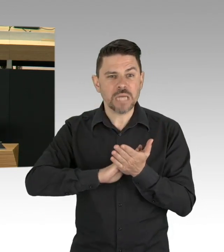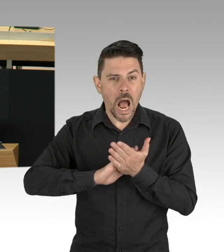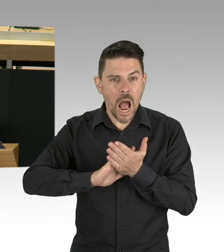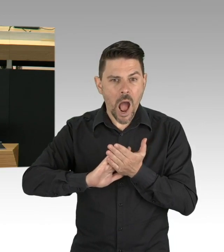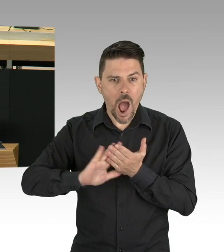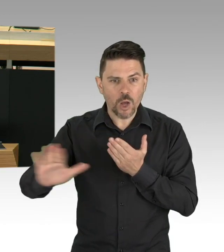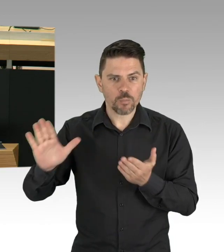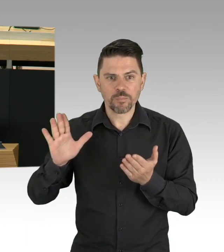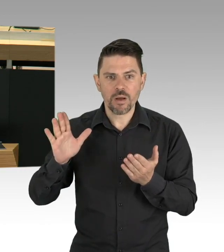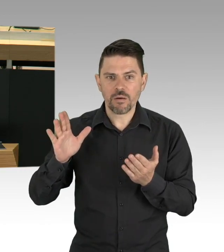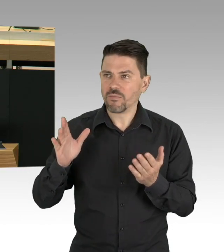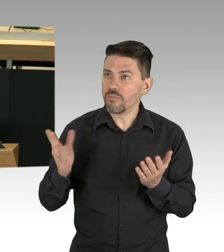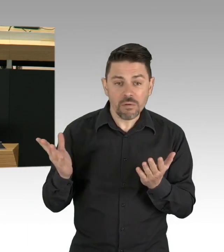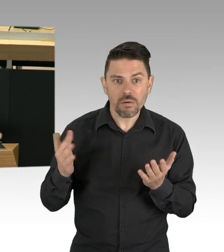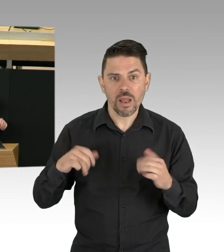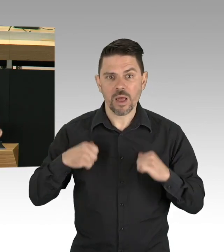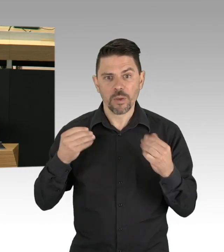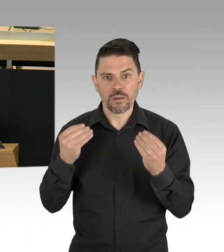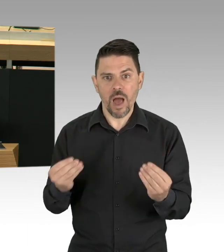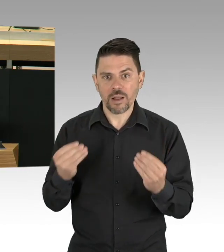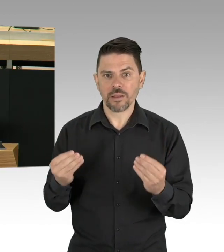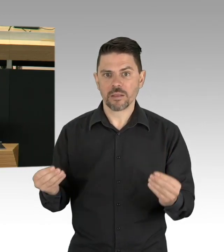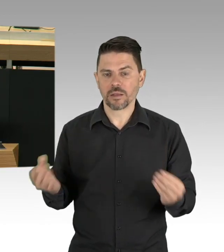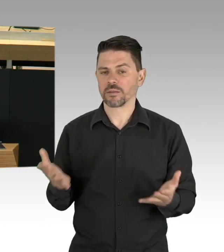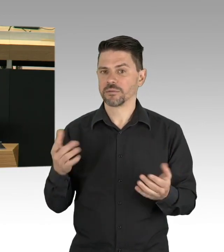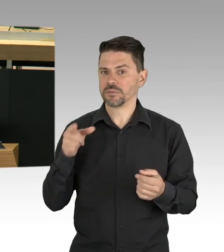und gute und gesunde Luft wollen wir in Berlin immer haben, ich danke Ihnen.